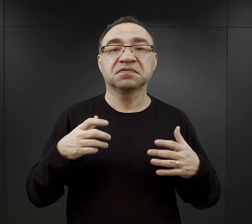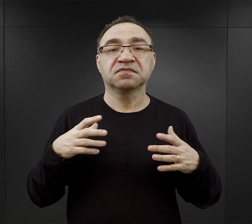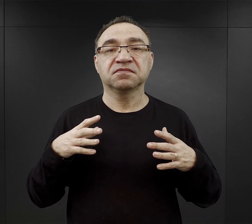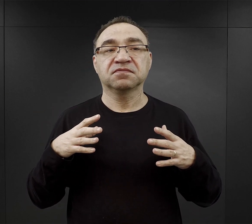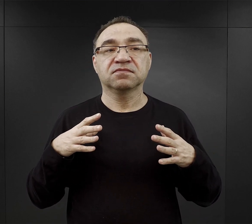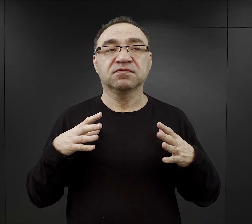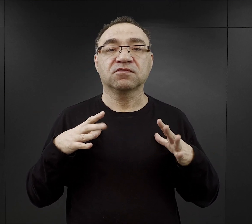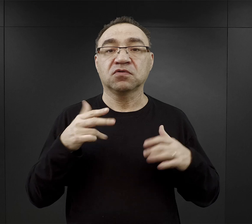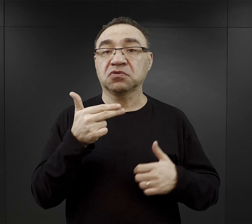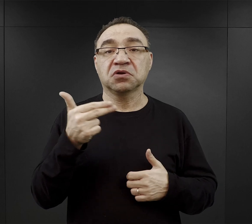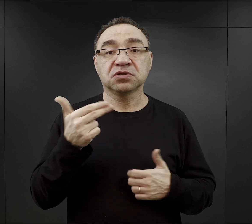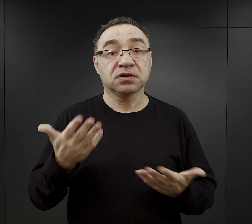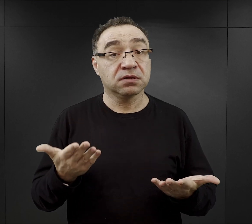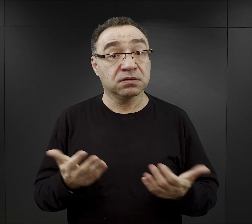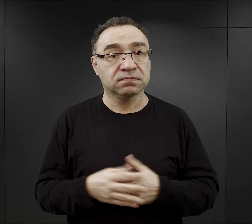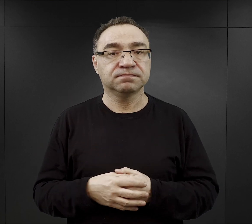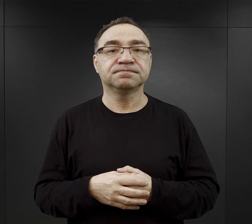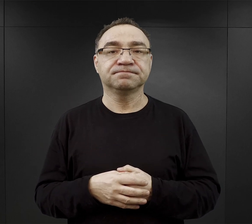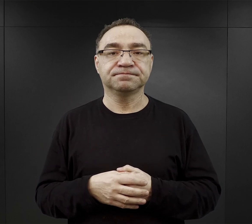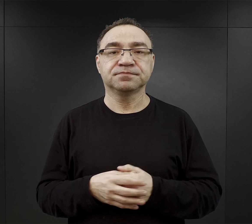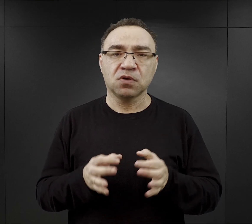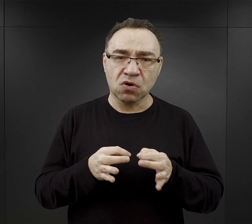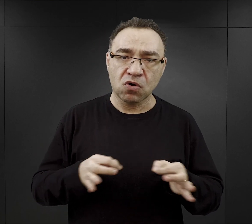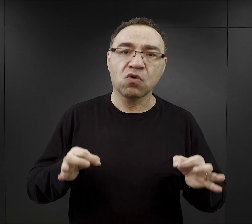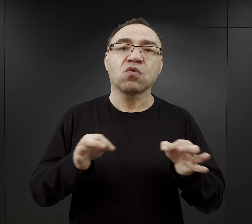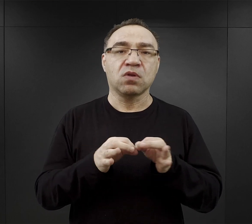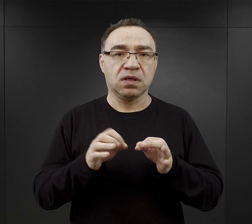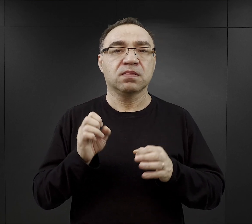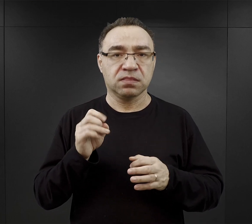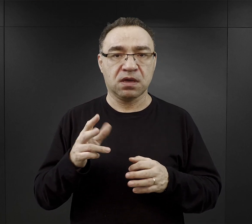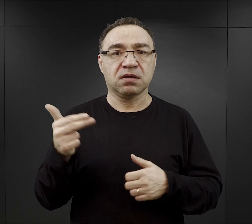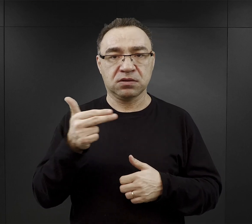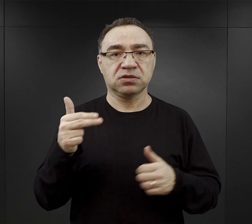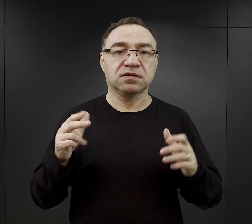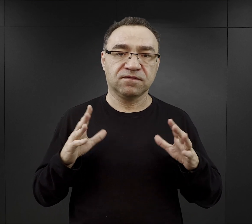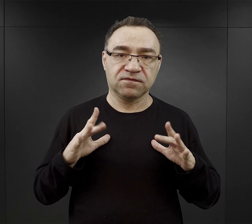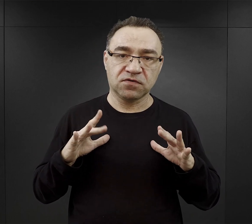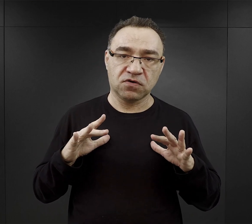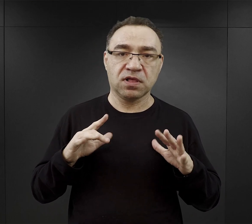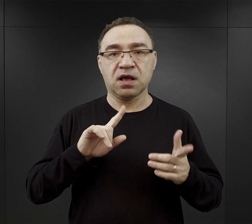Na ogół więźniowie mieli wolne niedziele czy święta,